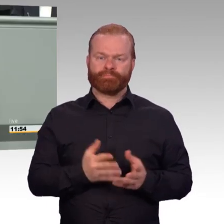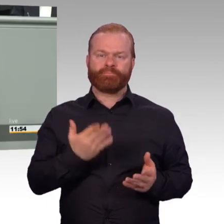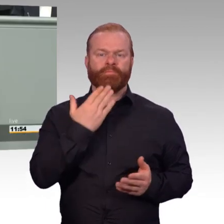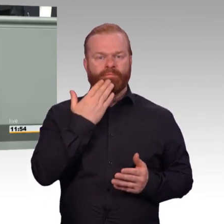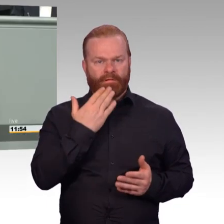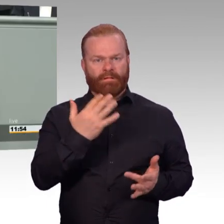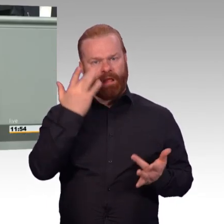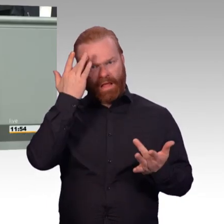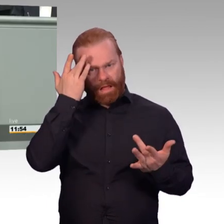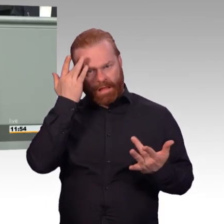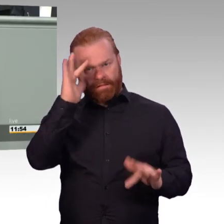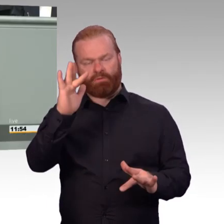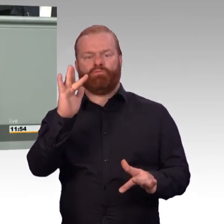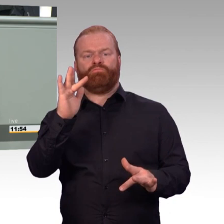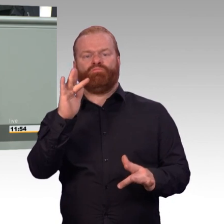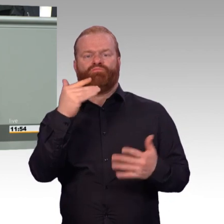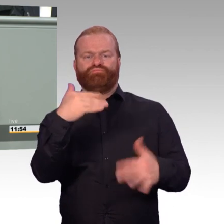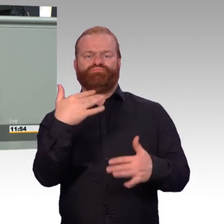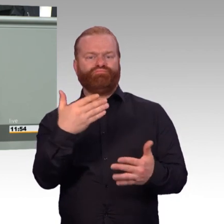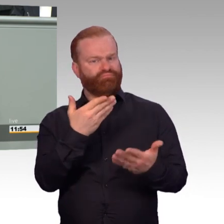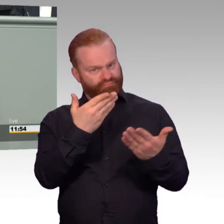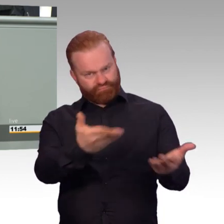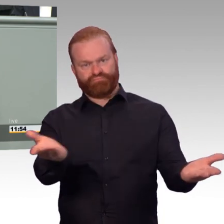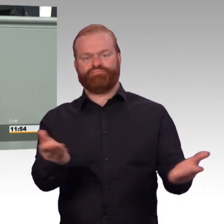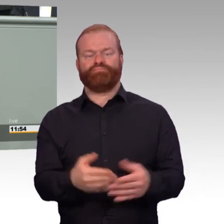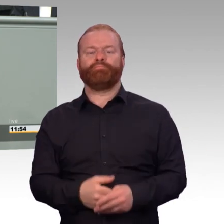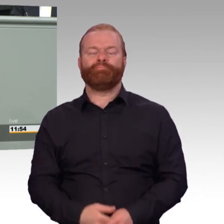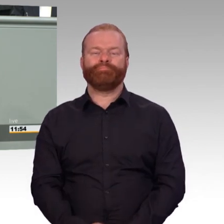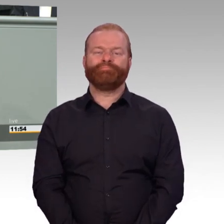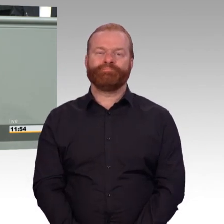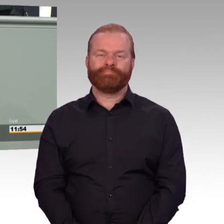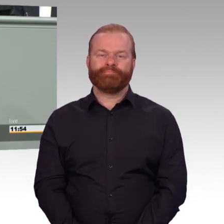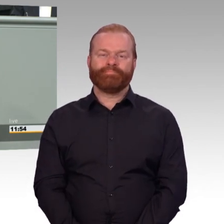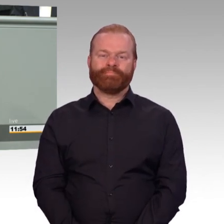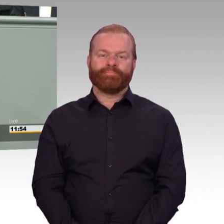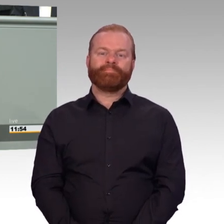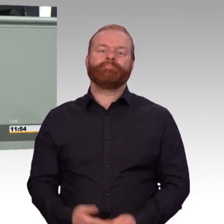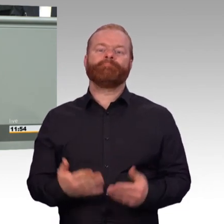für einsatzgeschädigte Soldatinnen und Soldaten. Es ist manchmal so, in den Therapien,